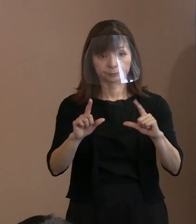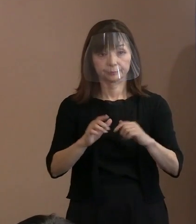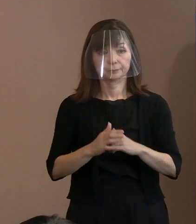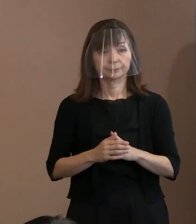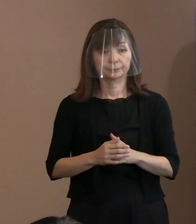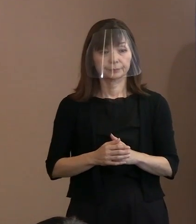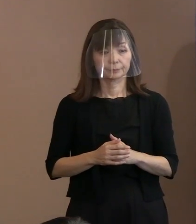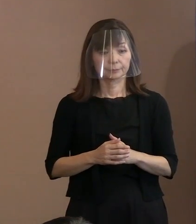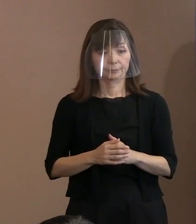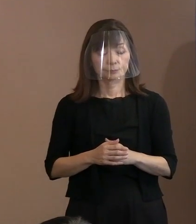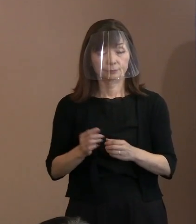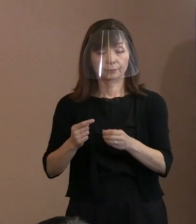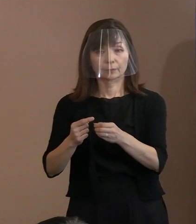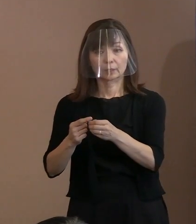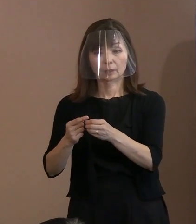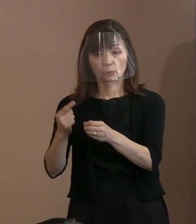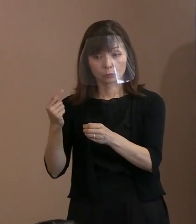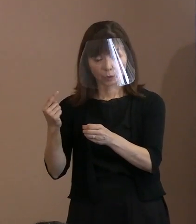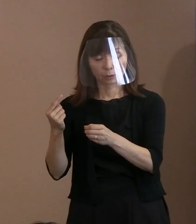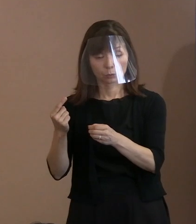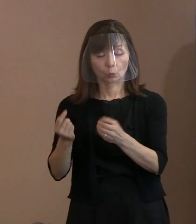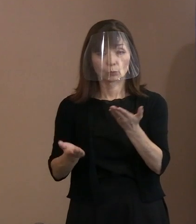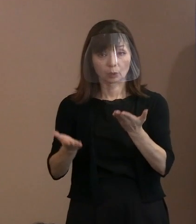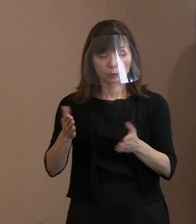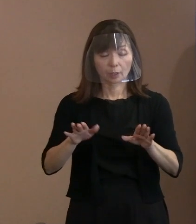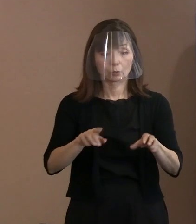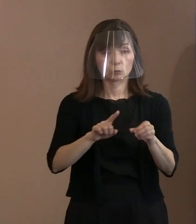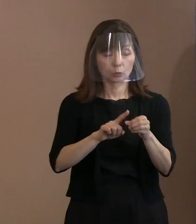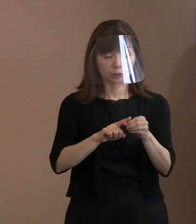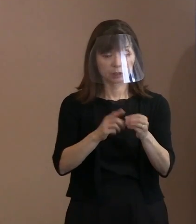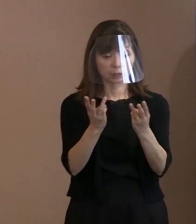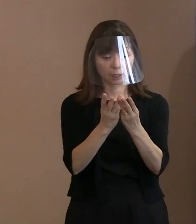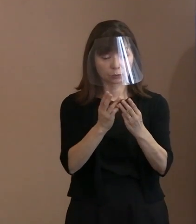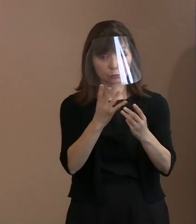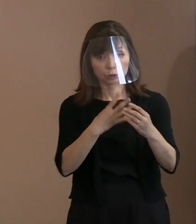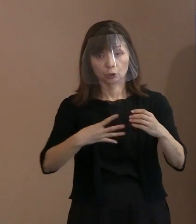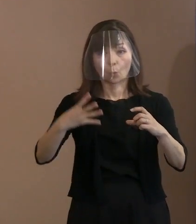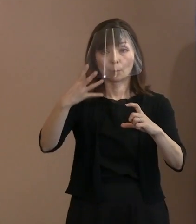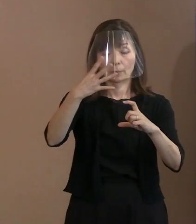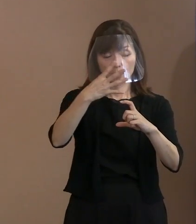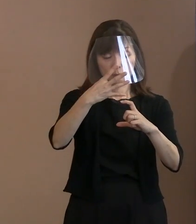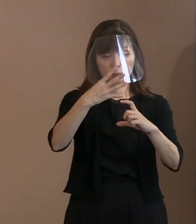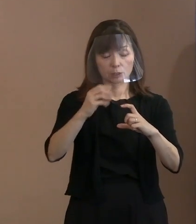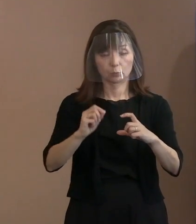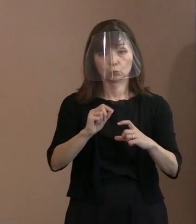昨年から比べると 4倍の規模にしたのですけれども､